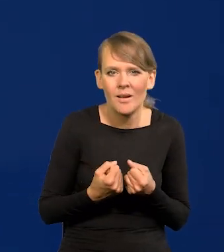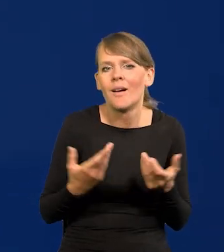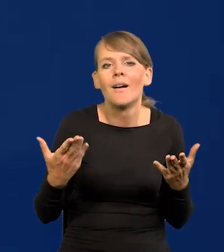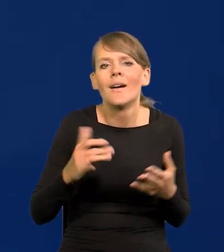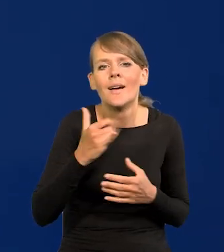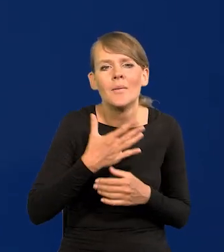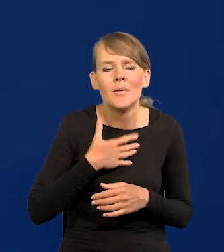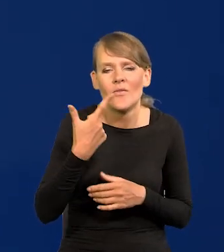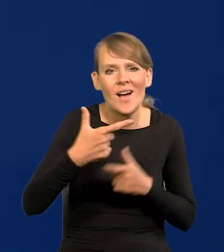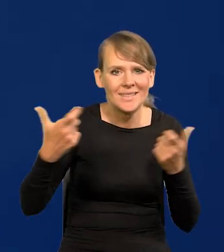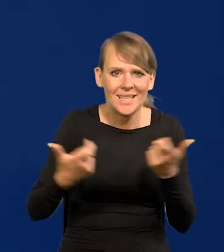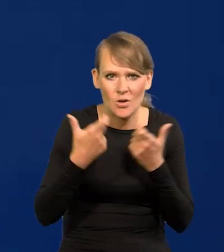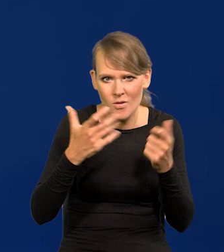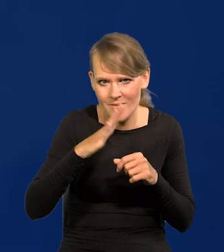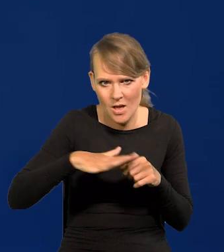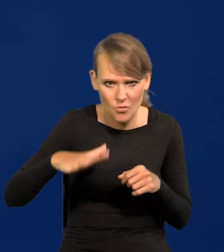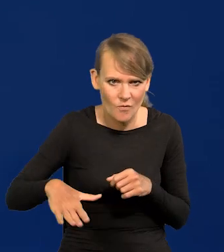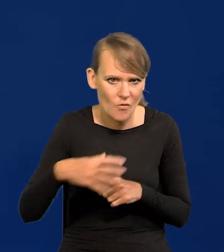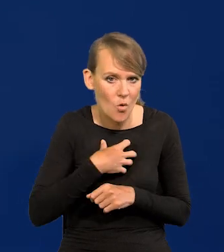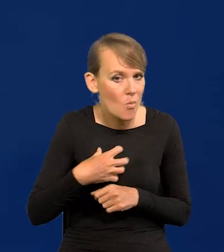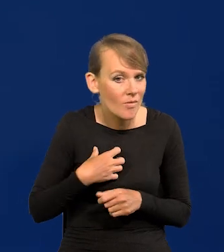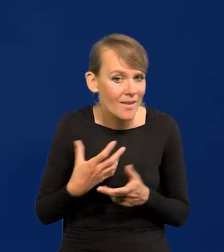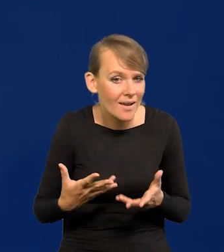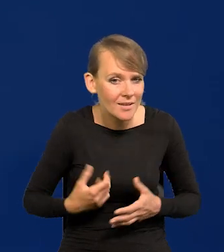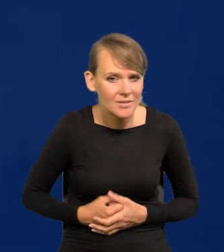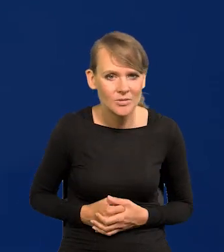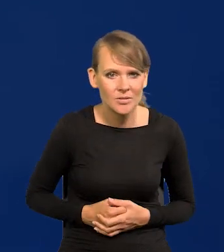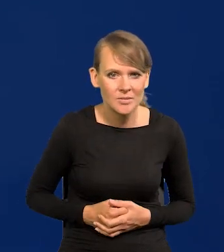Jakie mamy dwa zagrożenia narodowe, takie gospodarcze?